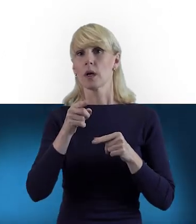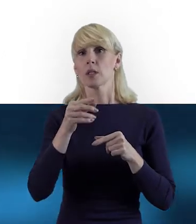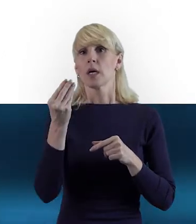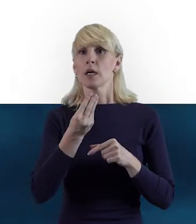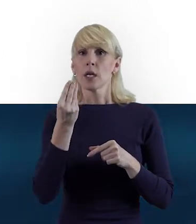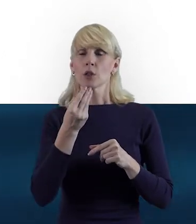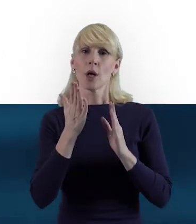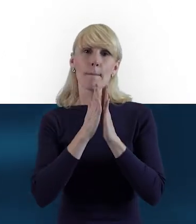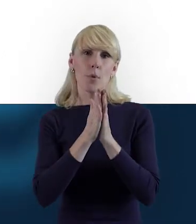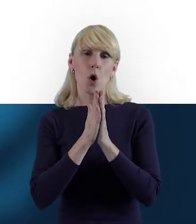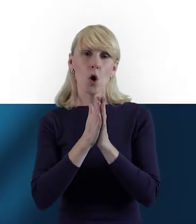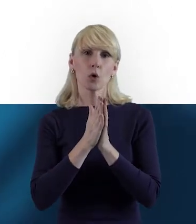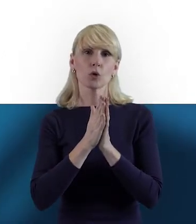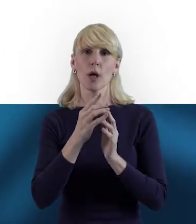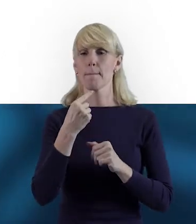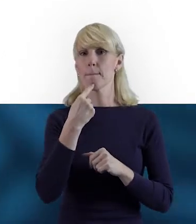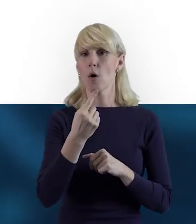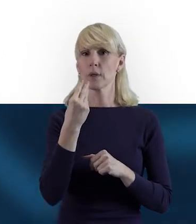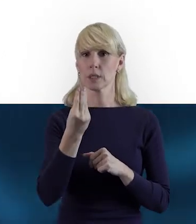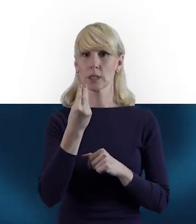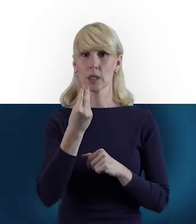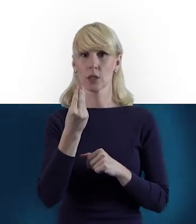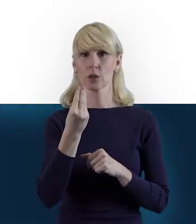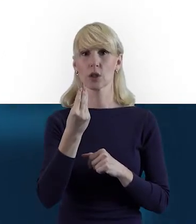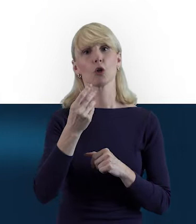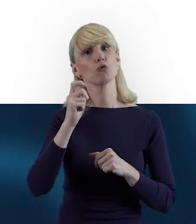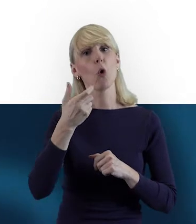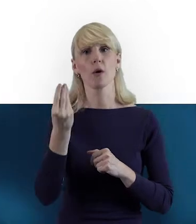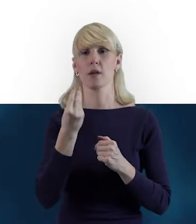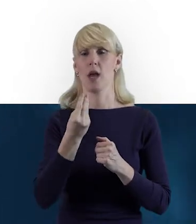I jak byś mogła dać tutaj kilka cennych wskazówek, na co zwrócić uwagę.